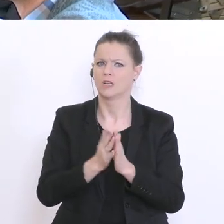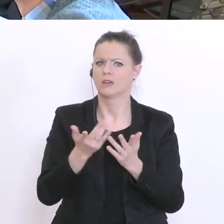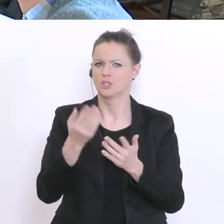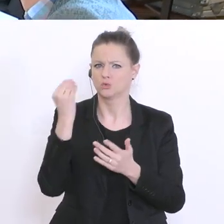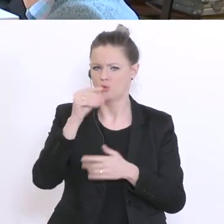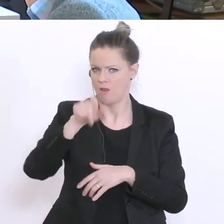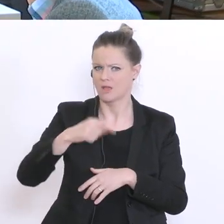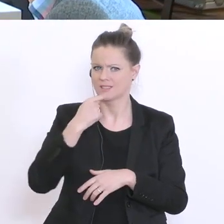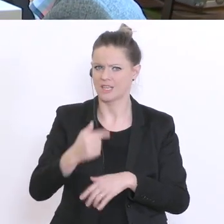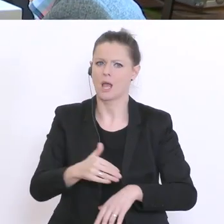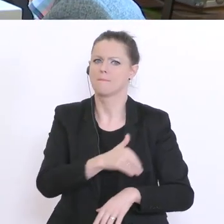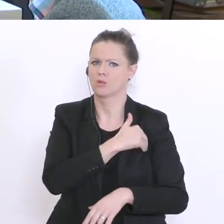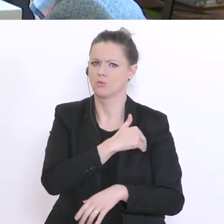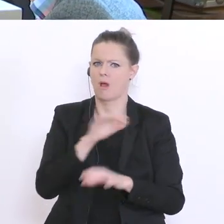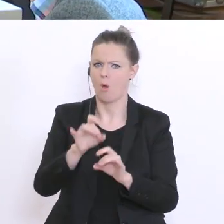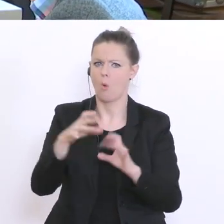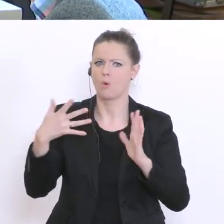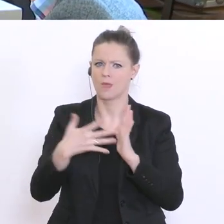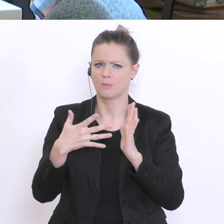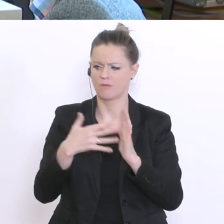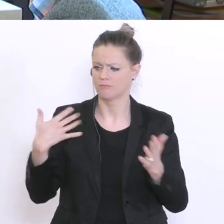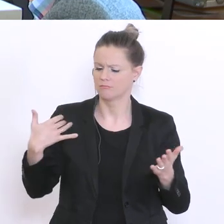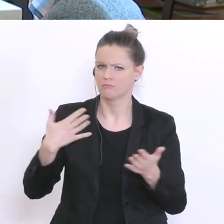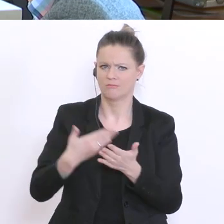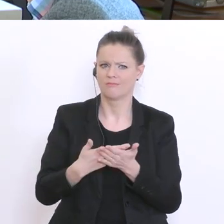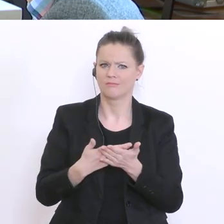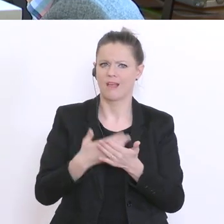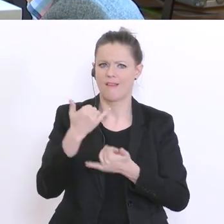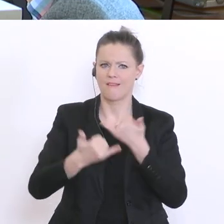eine Durchschnittsnote aus dem letzten Jahreszeugnis errechnet wird und aufgrund